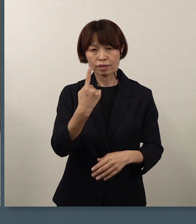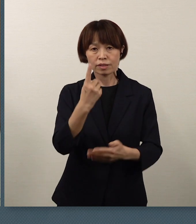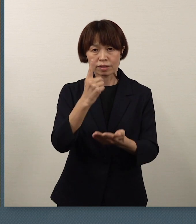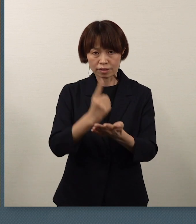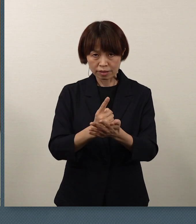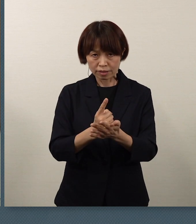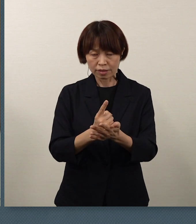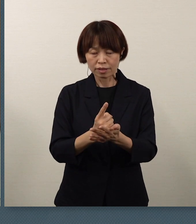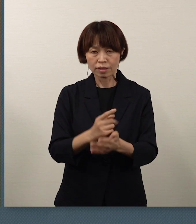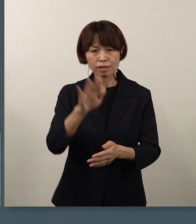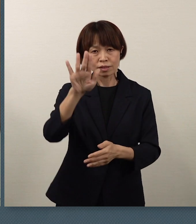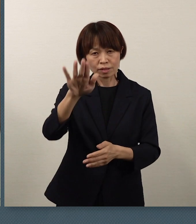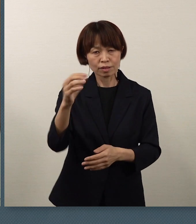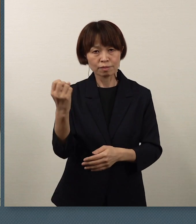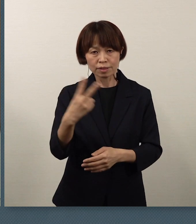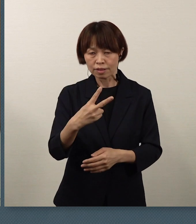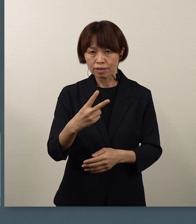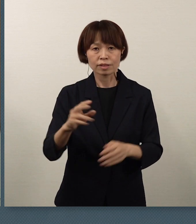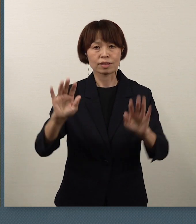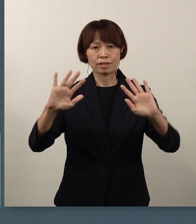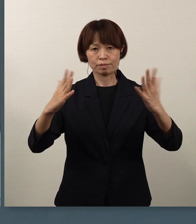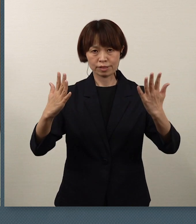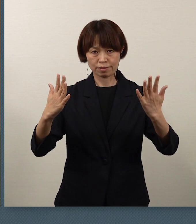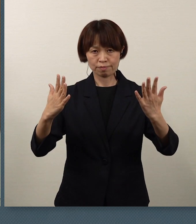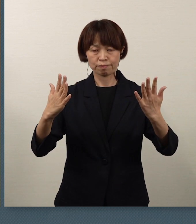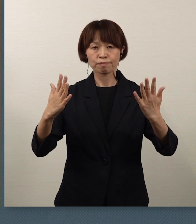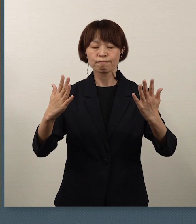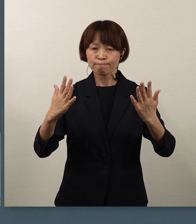一瞬一瞬を大切にして、こうした中にあっても、